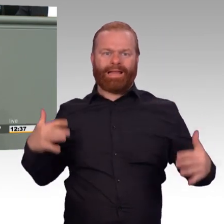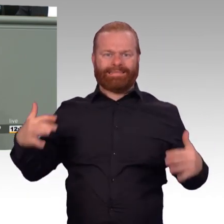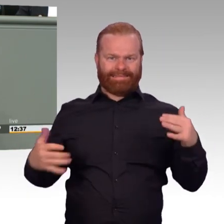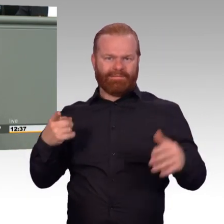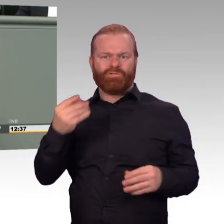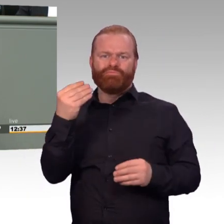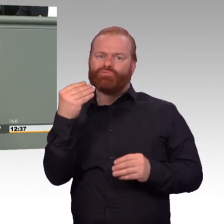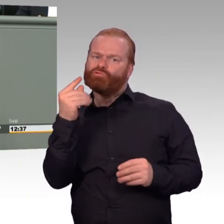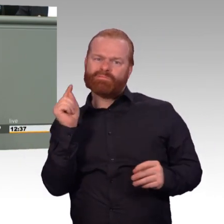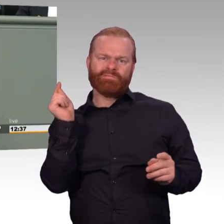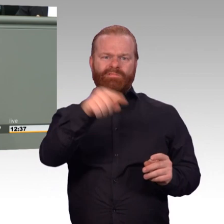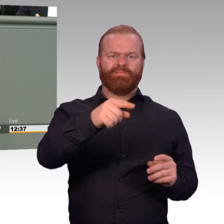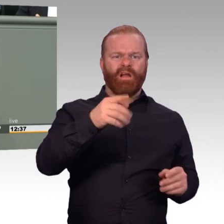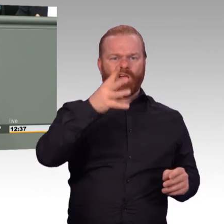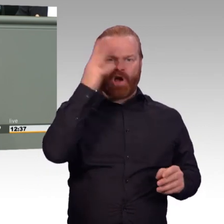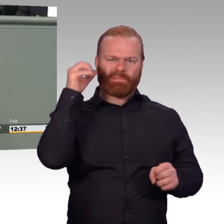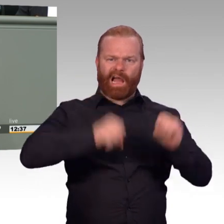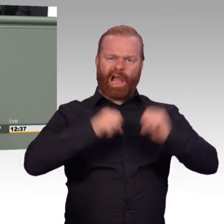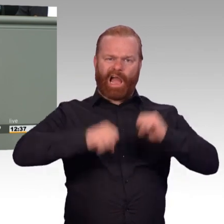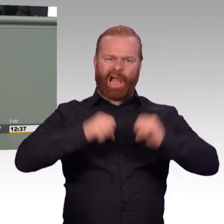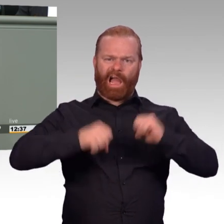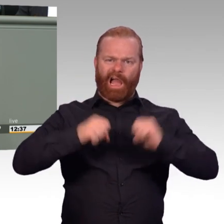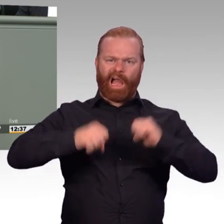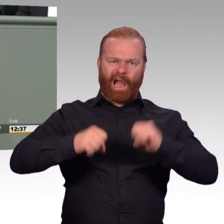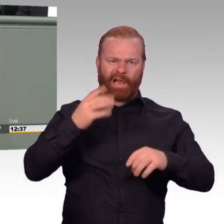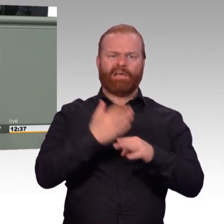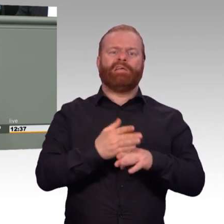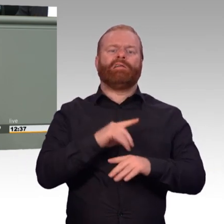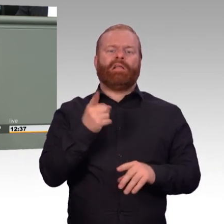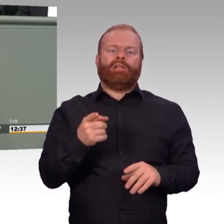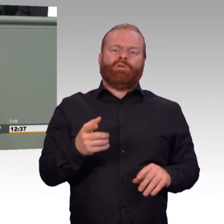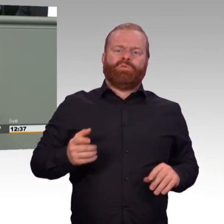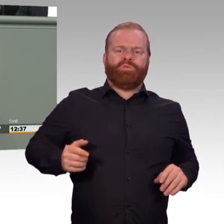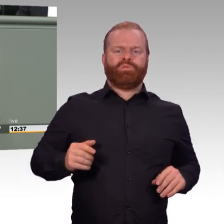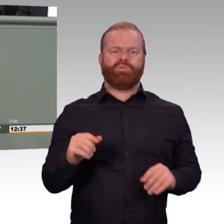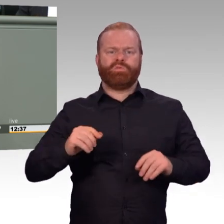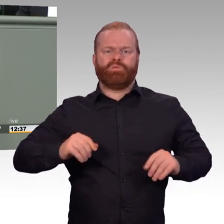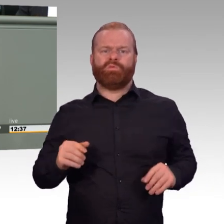„Soweit Soldaten andere, genauer bezeichnete Tätigkeiten in den Streitkräften ausüben, die besondere militärische Kenntnisse